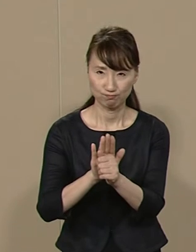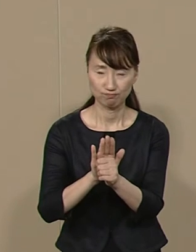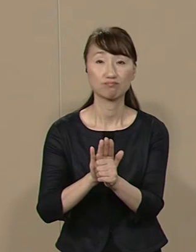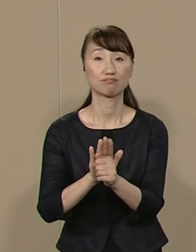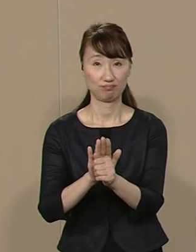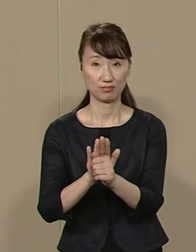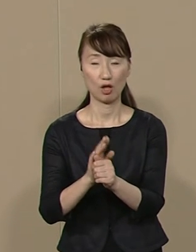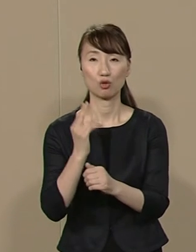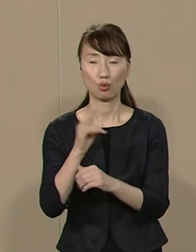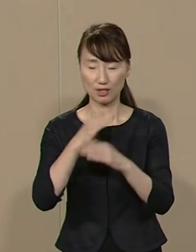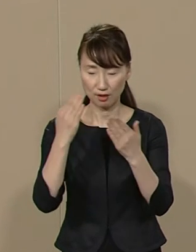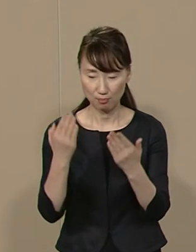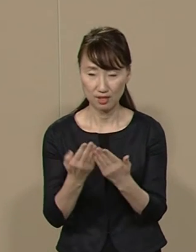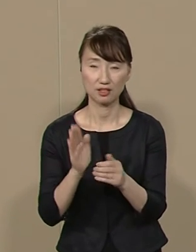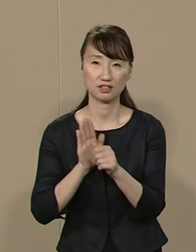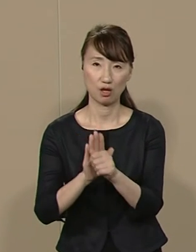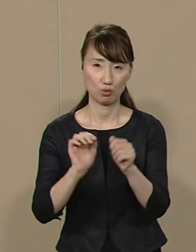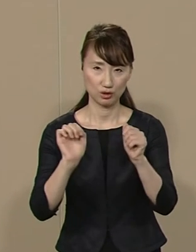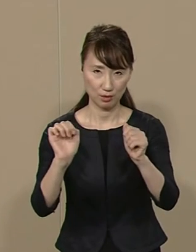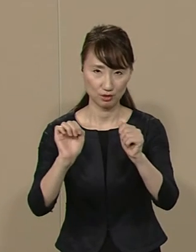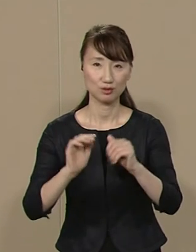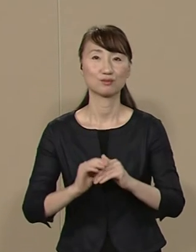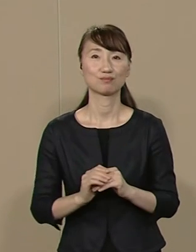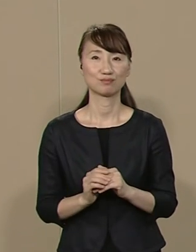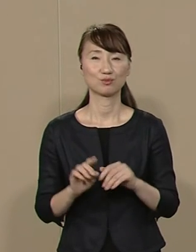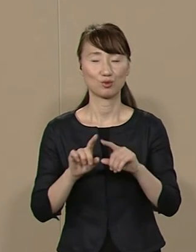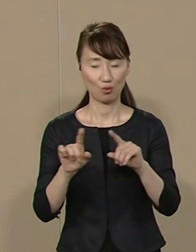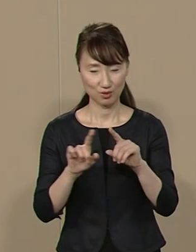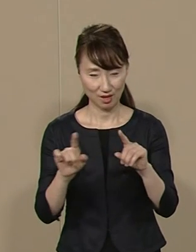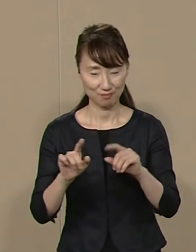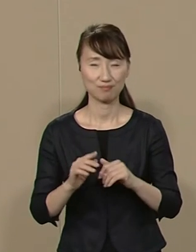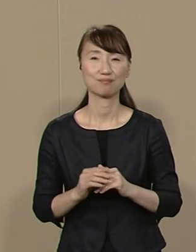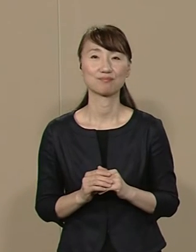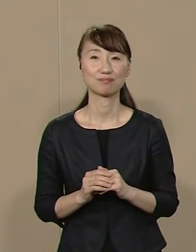都が 全面的に支援するのは 言うまでもありません